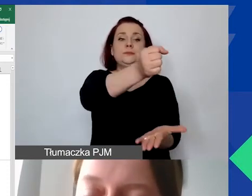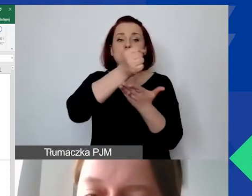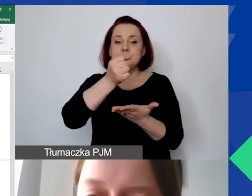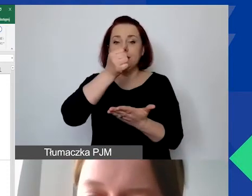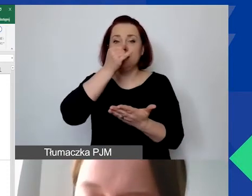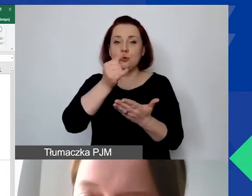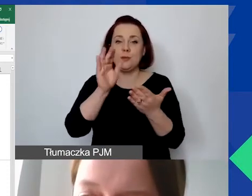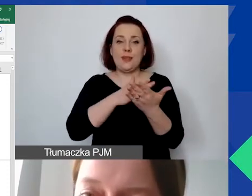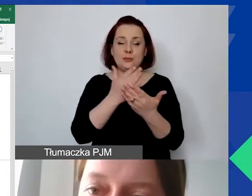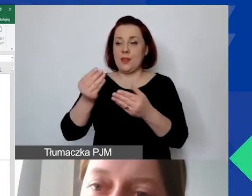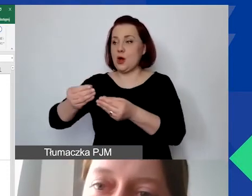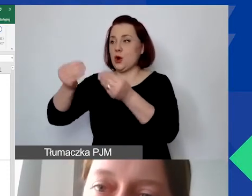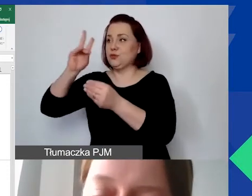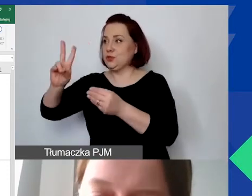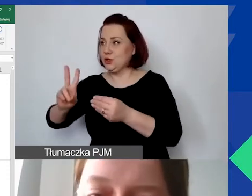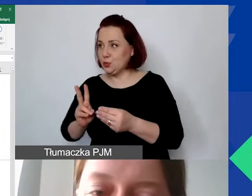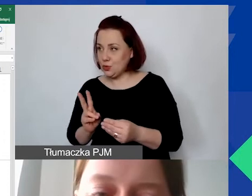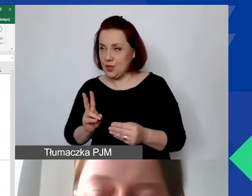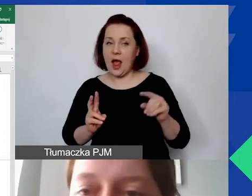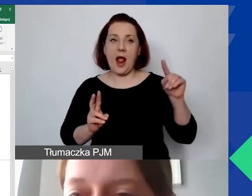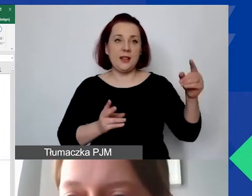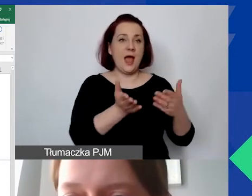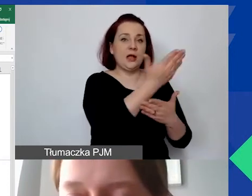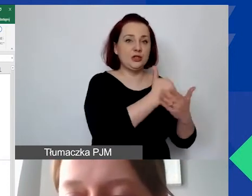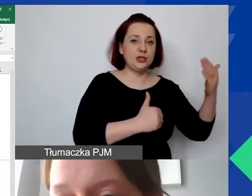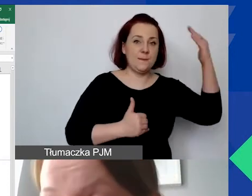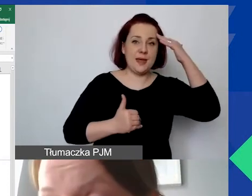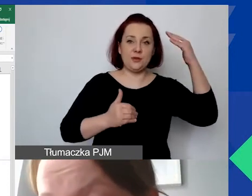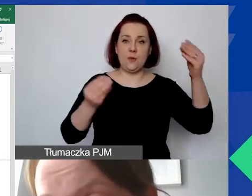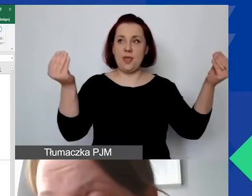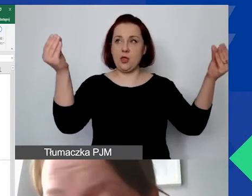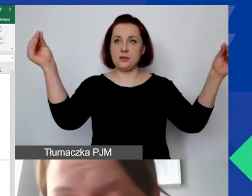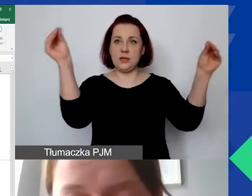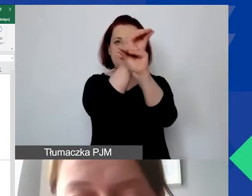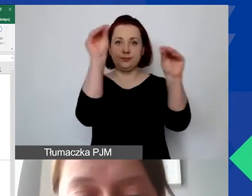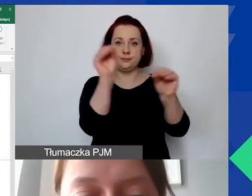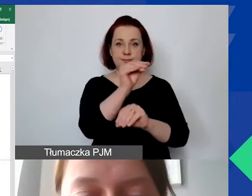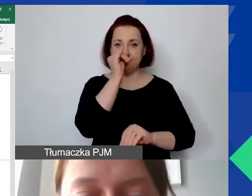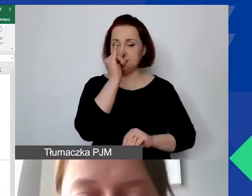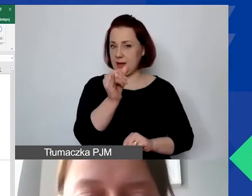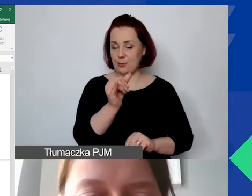pomiędzy rozwojem instytucjonalnym a częścią merytoryczną. Dotyczy to tak samo współpracy dwustronnej.